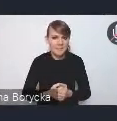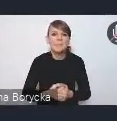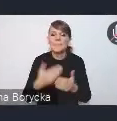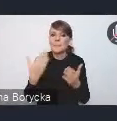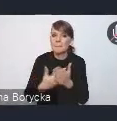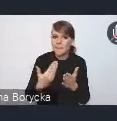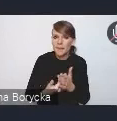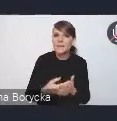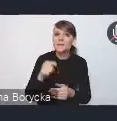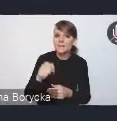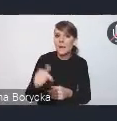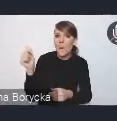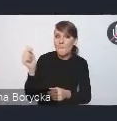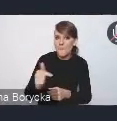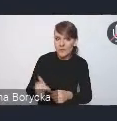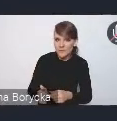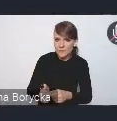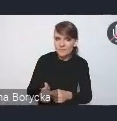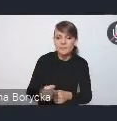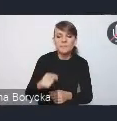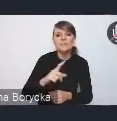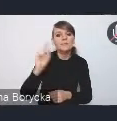są przede wszystkim kierowane do resortów,